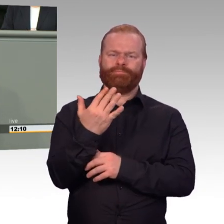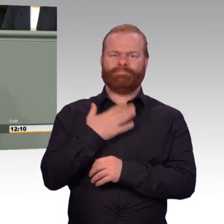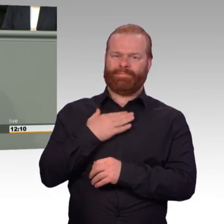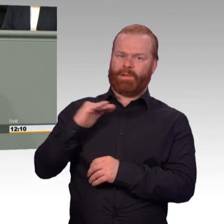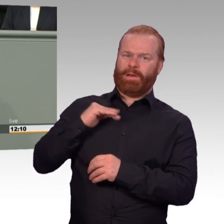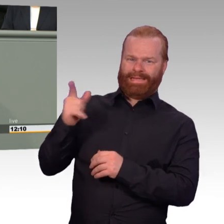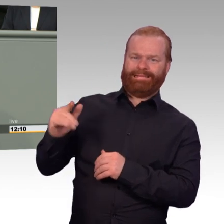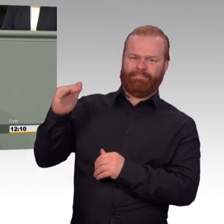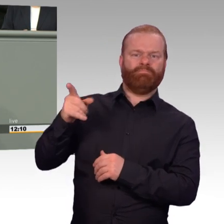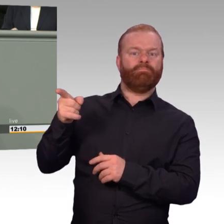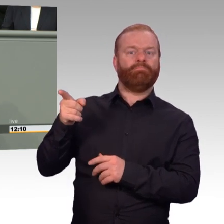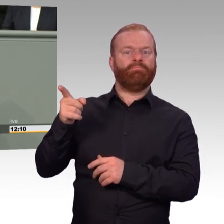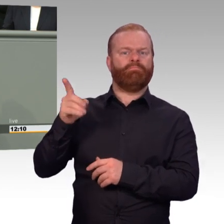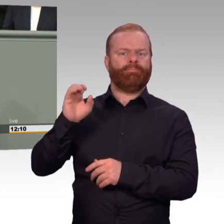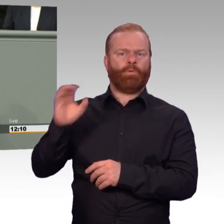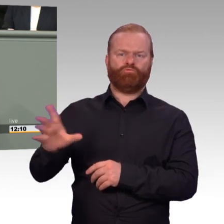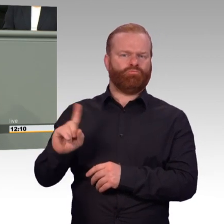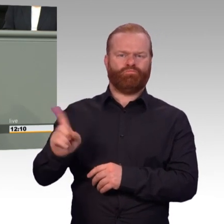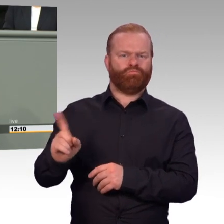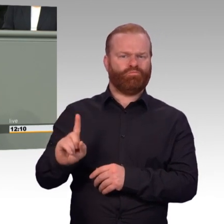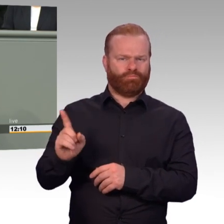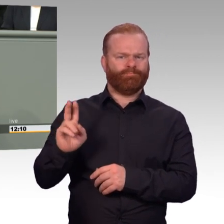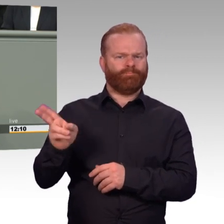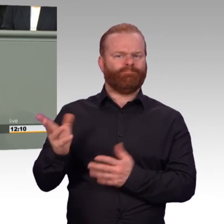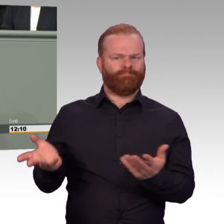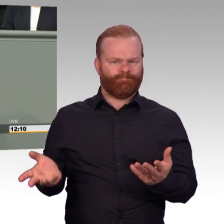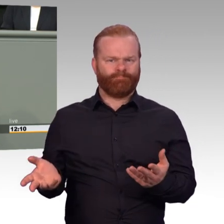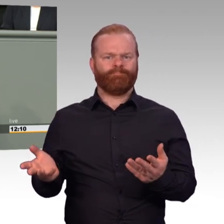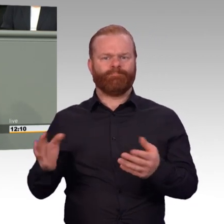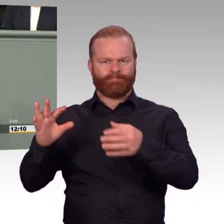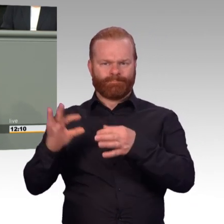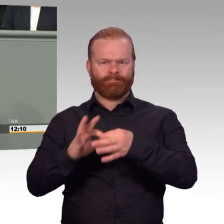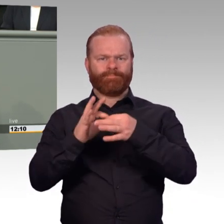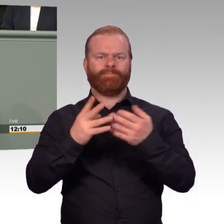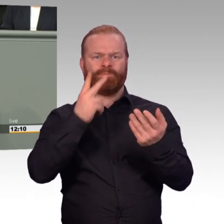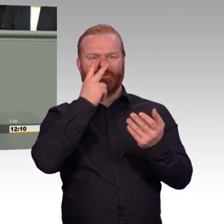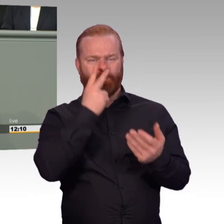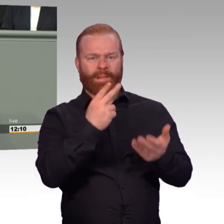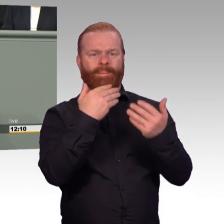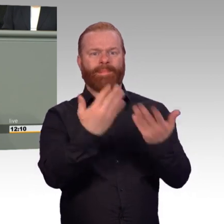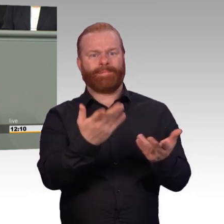vom Dienstherren ein neues Verständnis für seine Fürsorgepflicht. Das Ziel ist eine zu Einsätzen